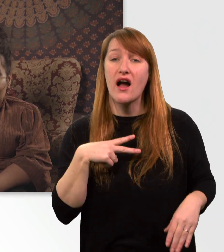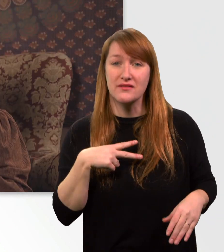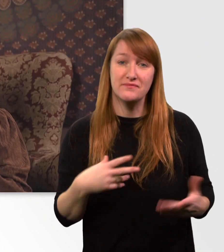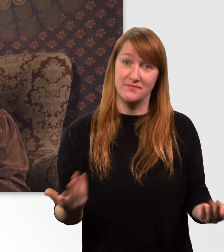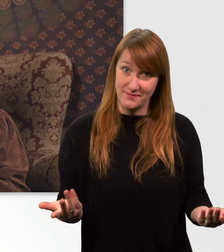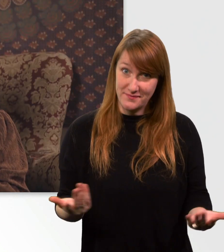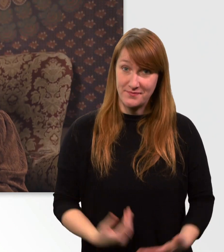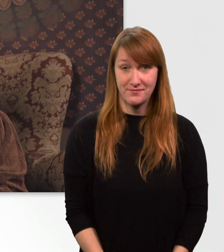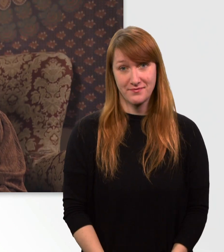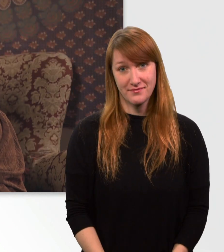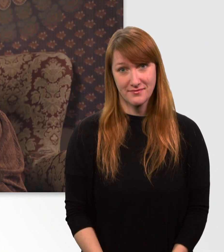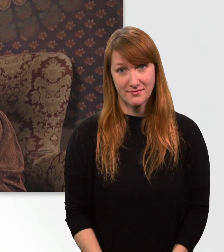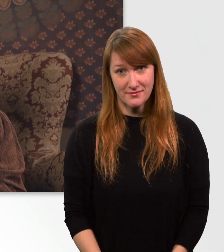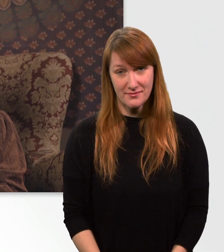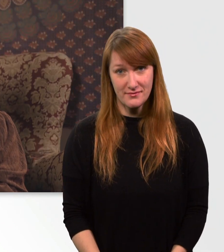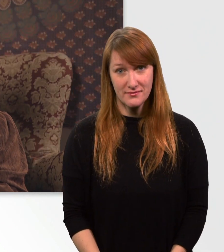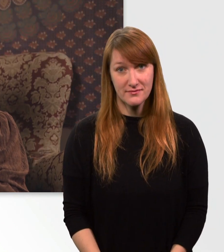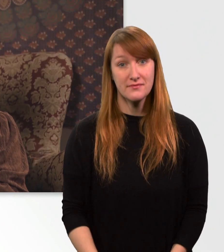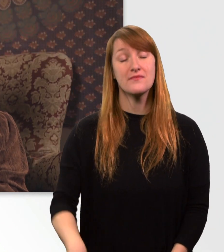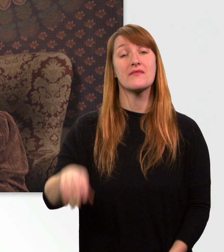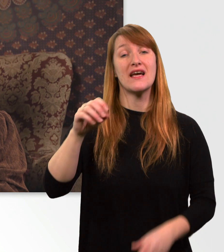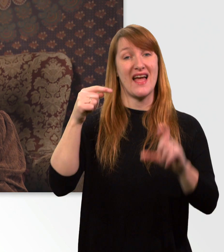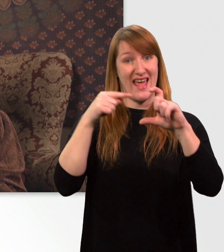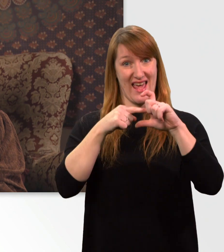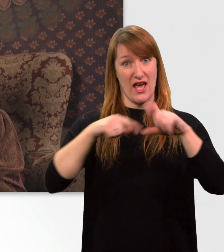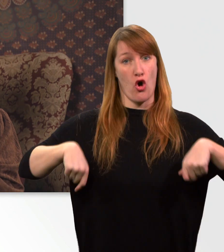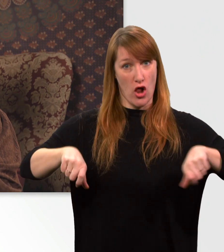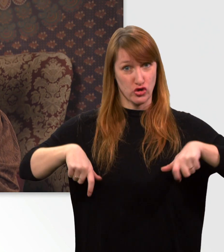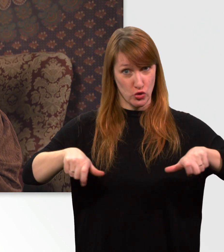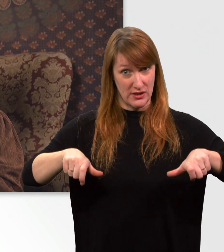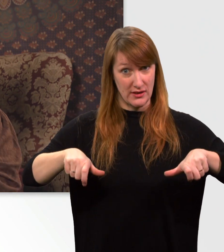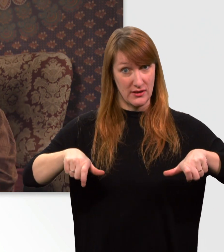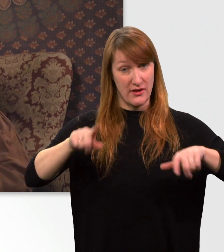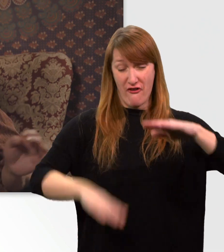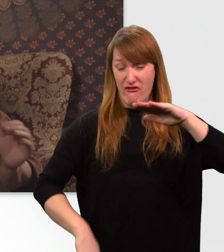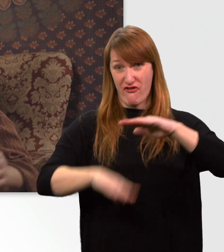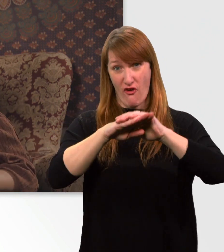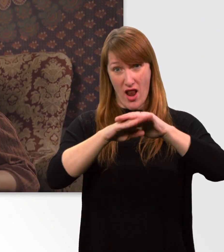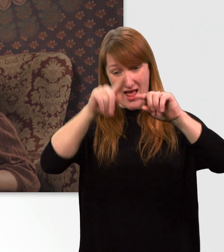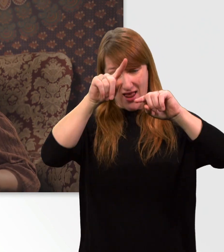Die Gesamtladezeit für meinen E-Rolli beträgt 7 h, wenn mein Akku komplett leer ist.